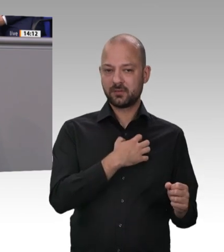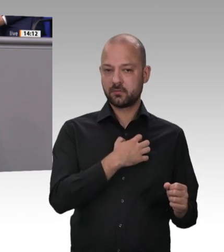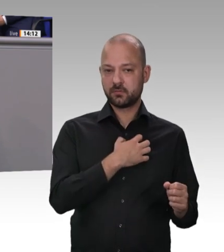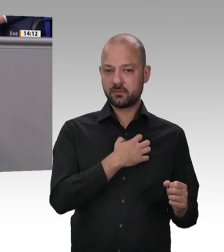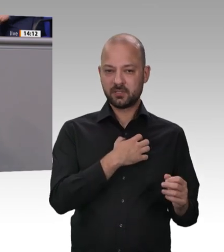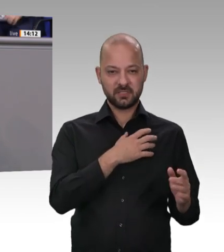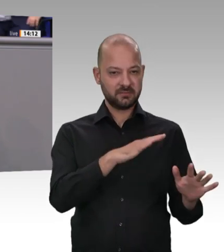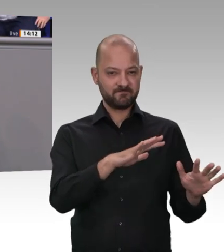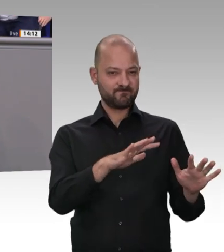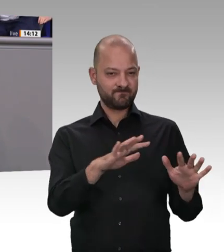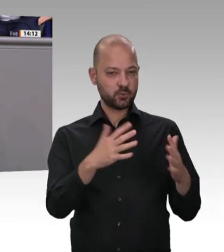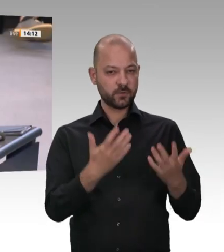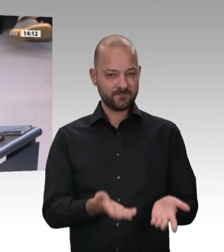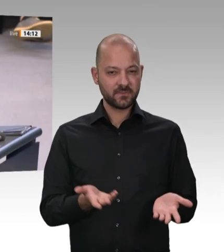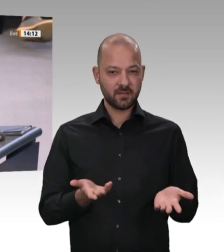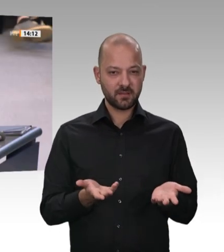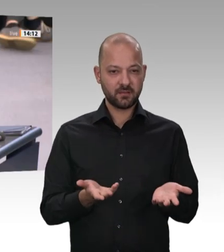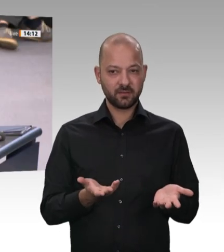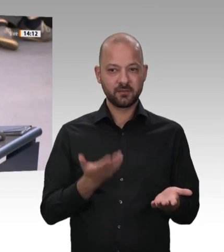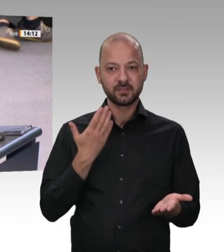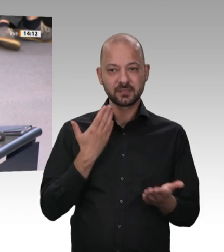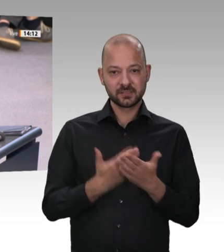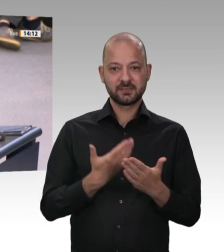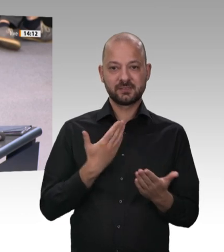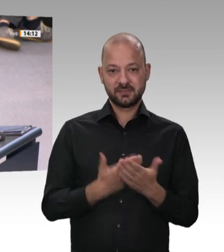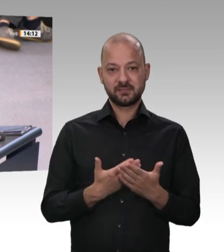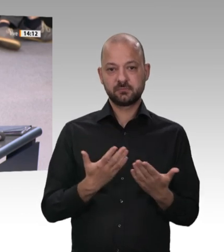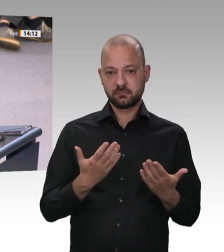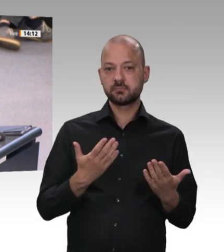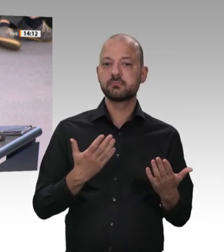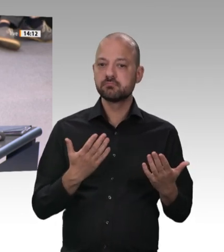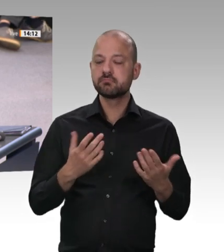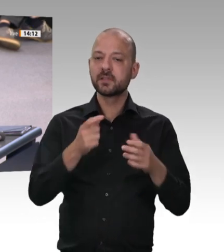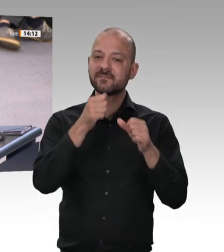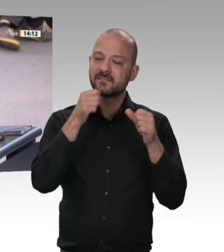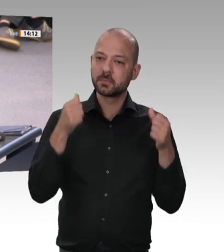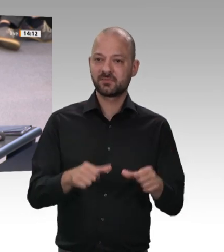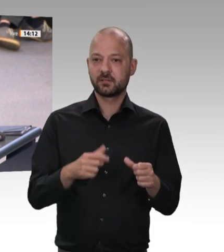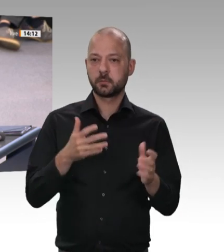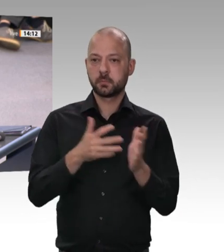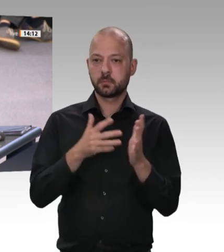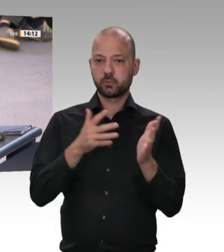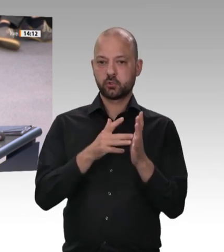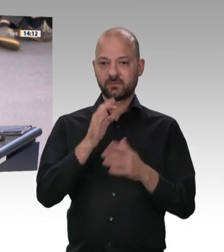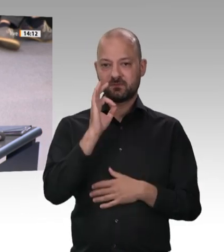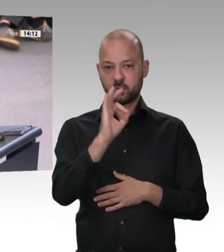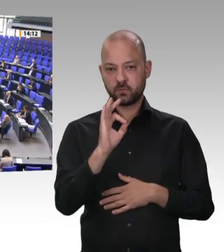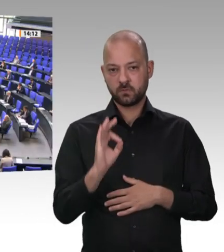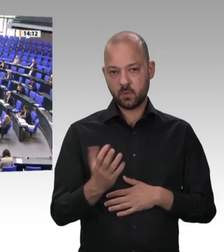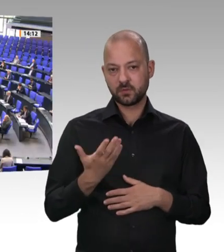lustig gemacht. Heute sehen wir: Arbeitsschutz ist verdammt wichtig für unsere Gesellschaft und für die Beschäftigten. Zweitens. Wir werden